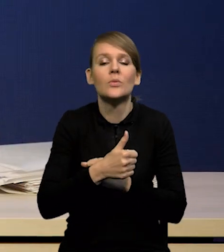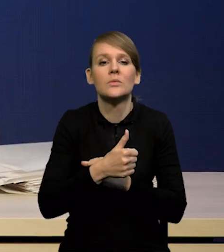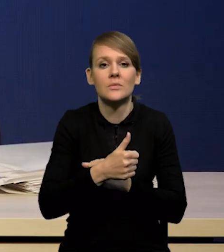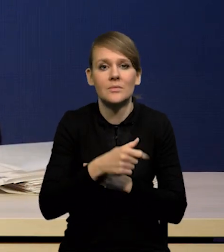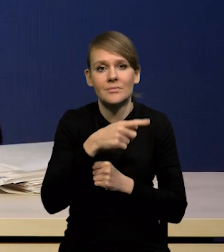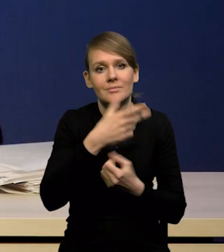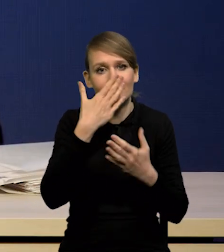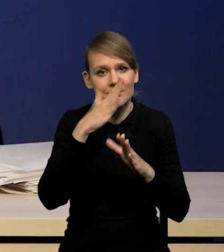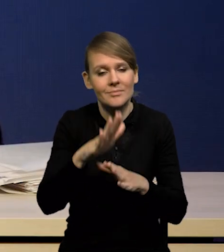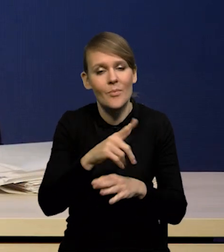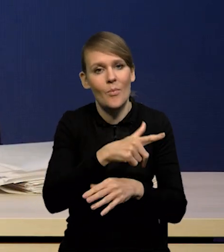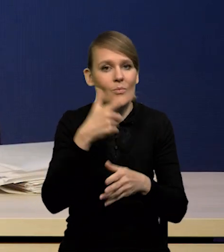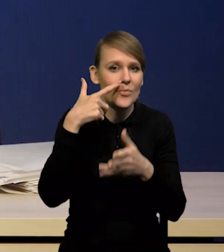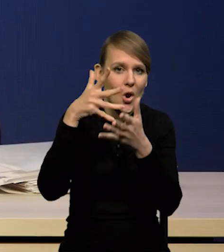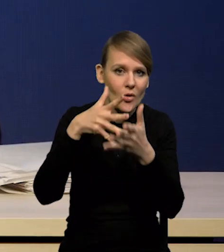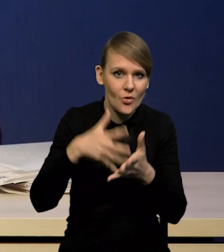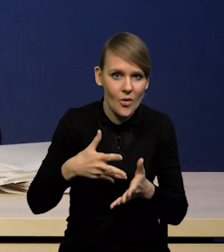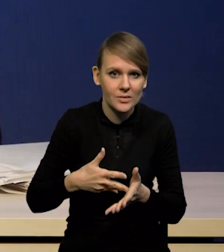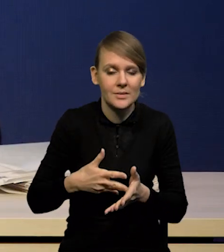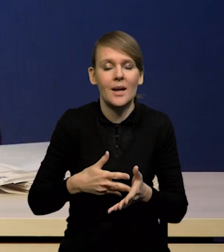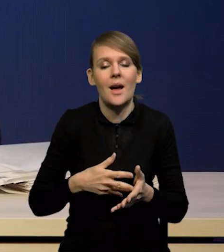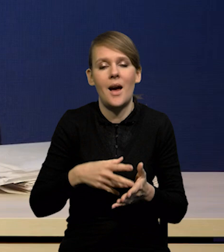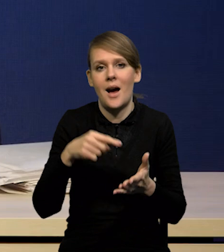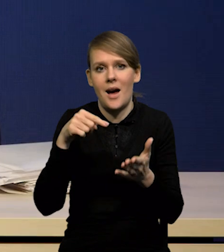przedstawiają swoje projekcje, z których wynika,